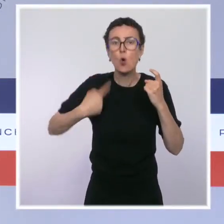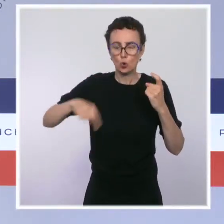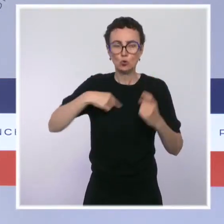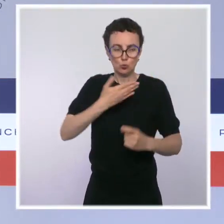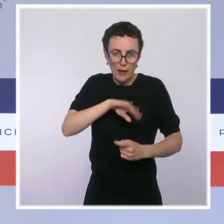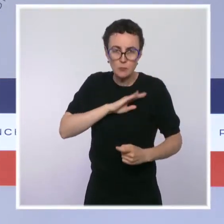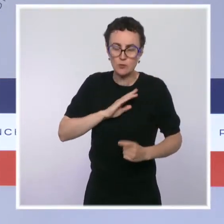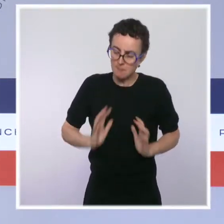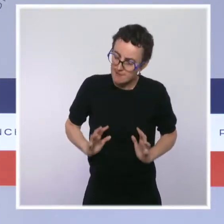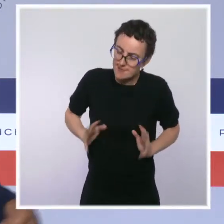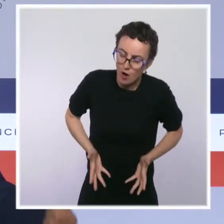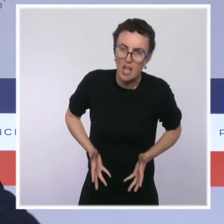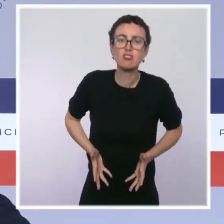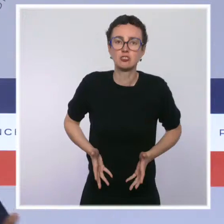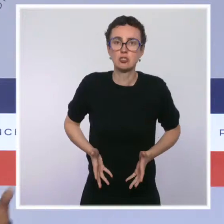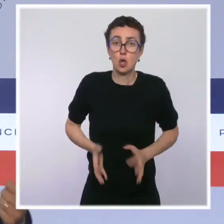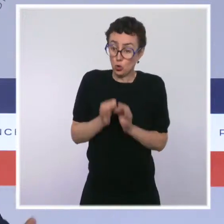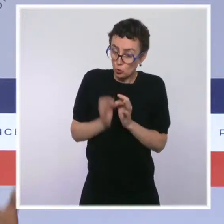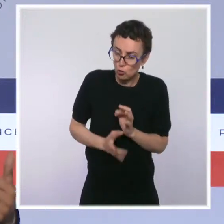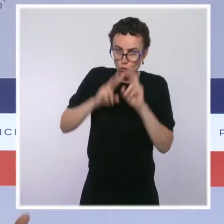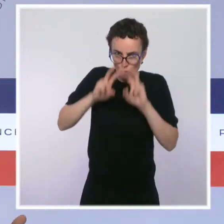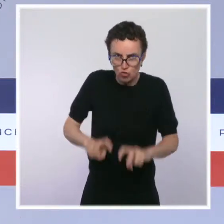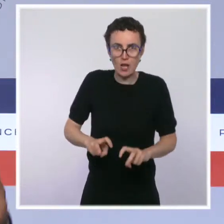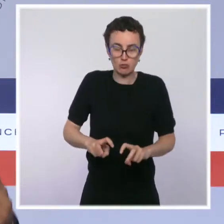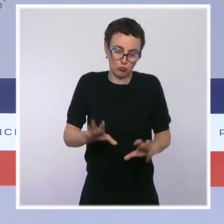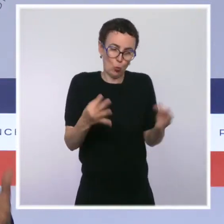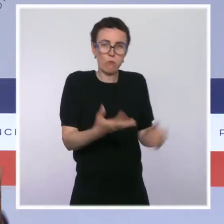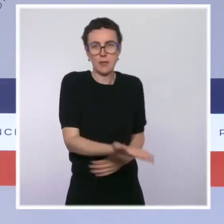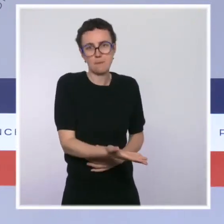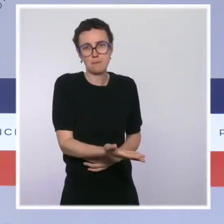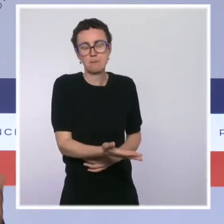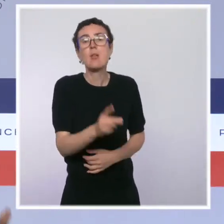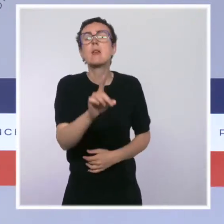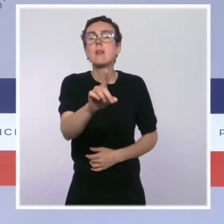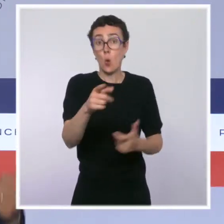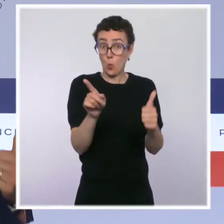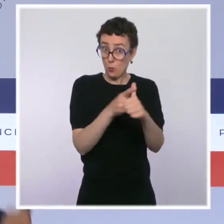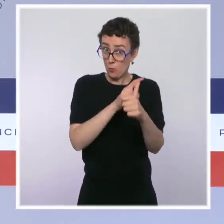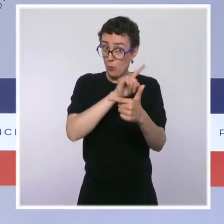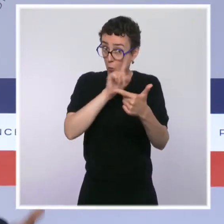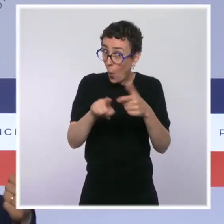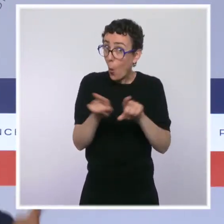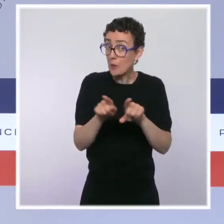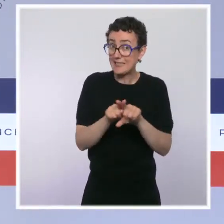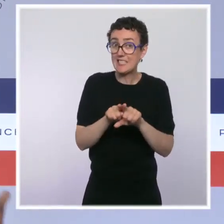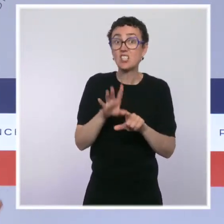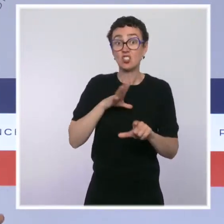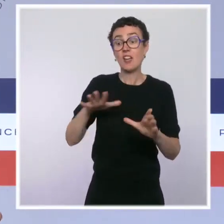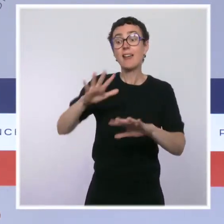Je veux rappeler que, conformément à notre engagement, une unité de police est présente durablement sur le terrain, parce qu'évidemment,